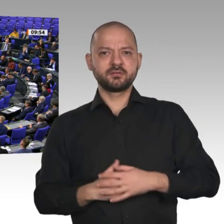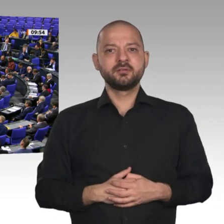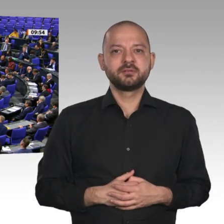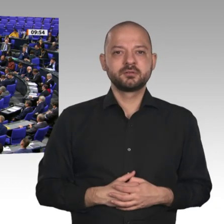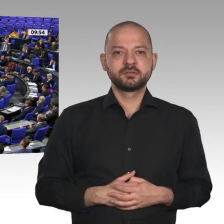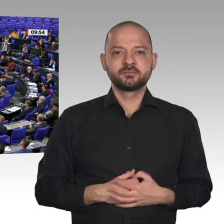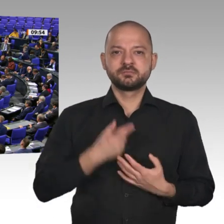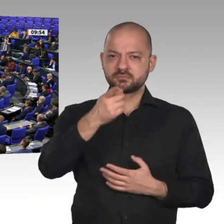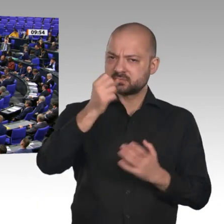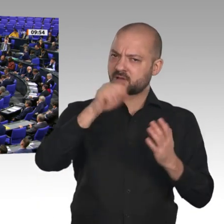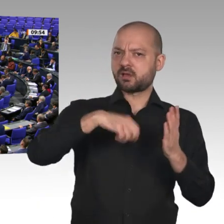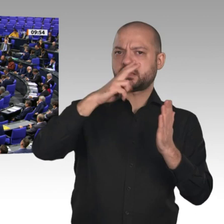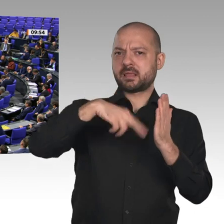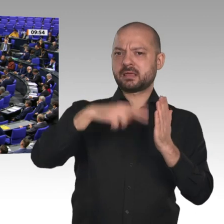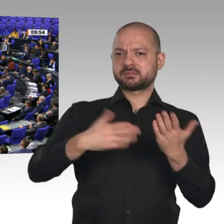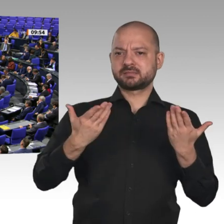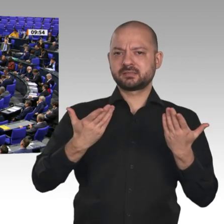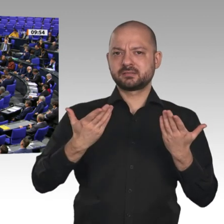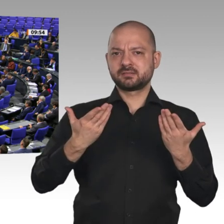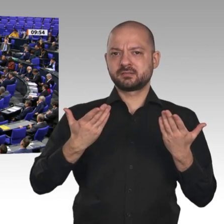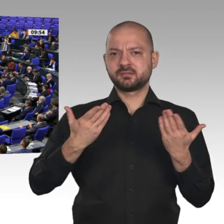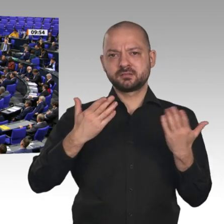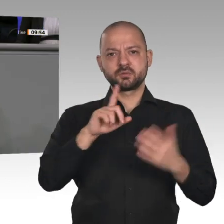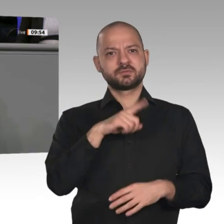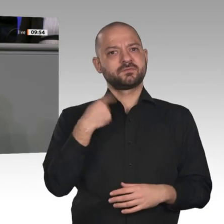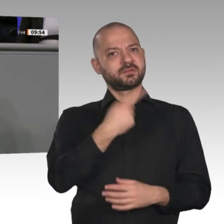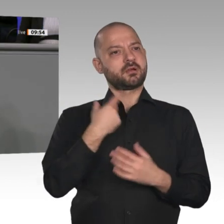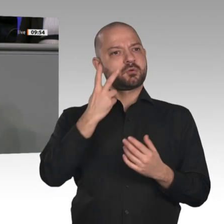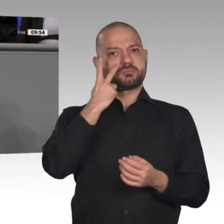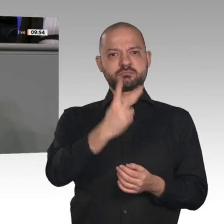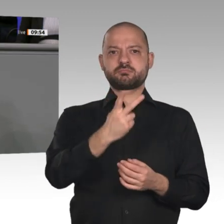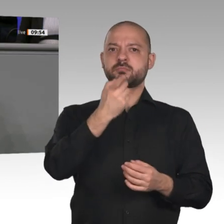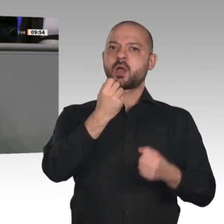Rückgrat der deutschen Wirtschaft, zunichtegemacht wird. Tausende Stellen sind bereits verloren